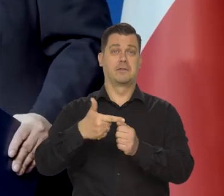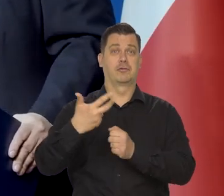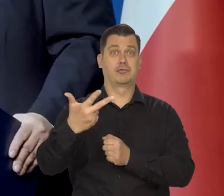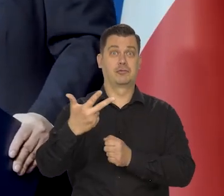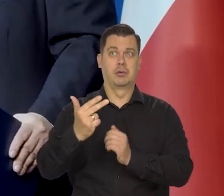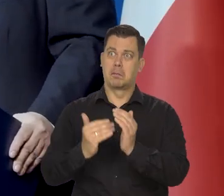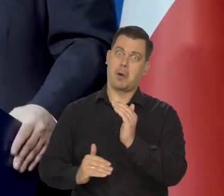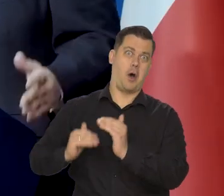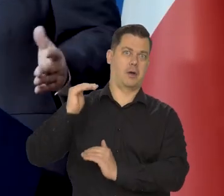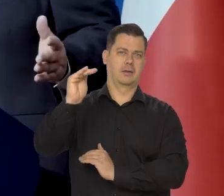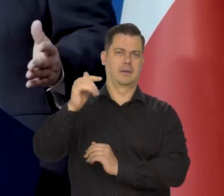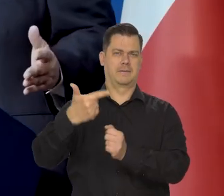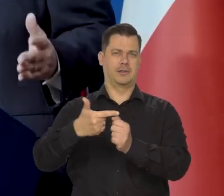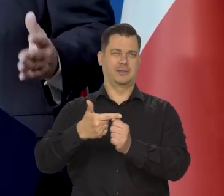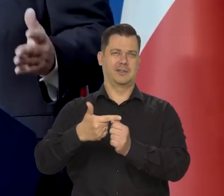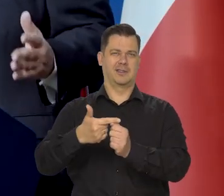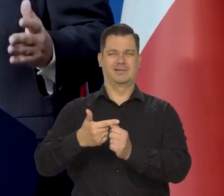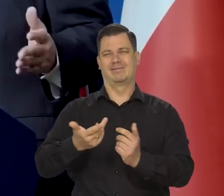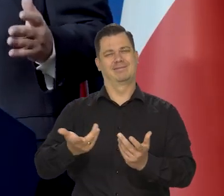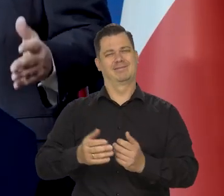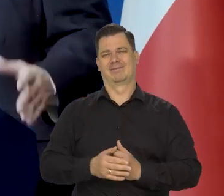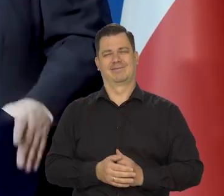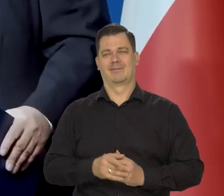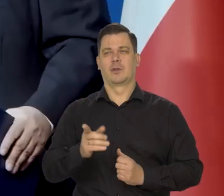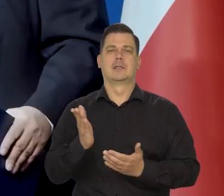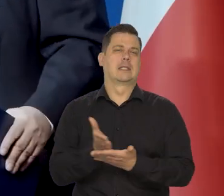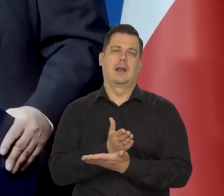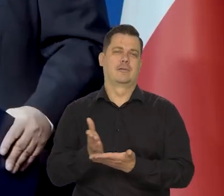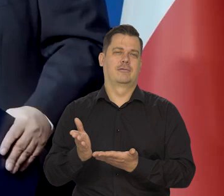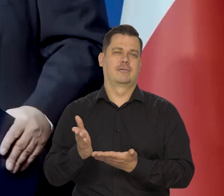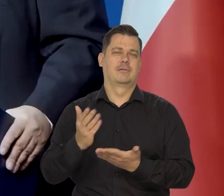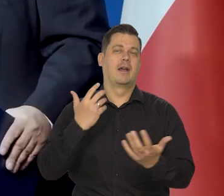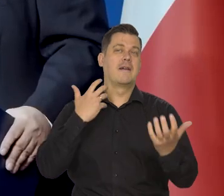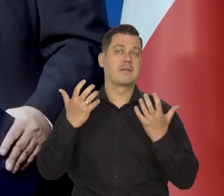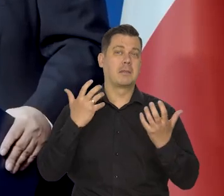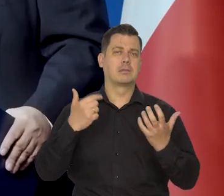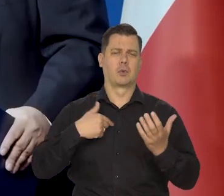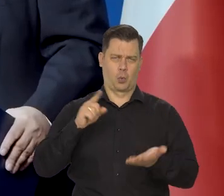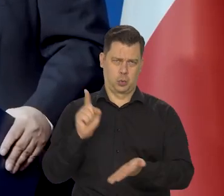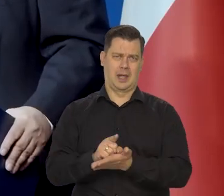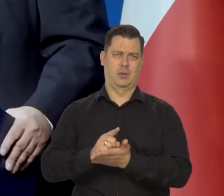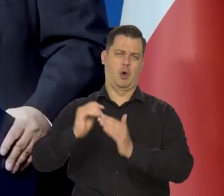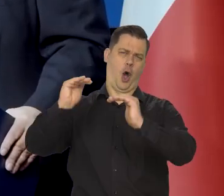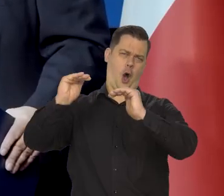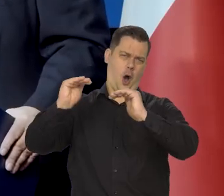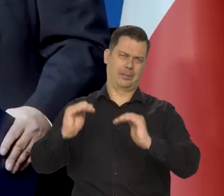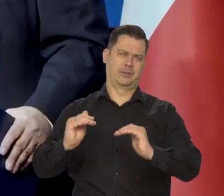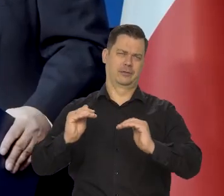Zdaje się, no, bo to wszystko jest warunkowe i nie mamy danych. Wreszcie, że udało nam się tego uniknąć.